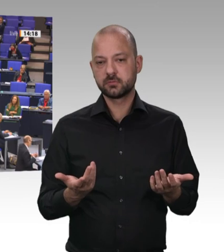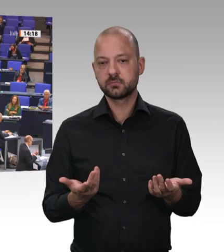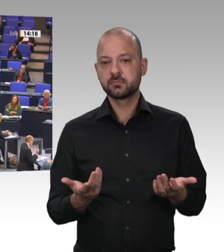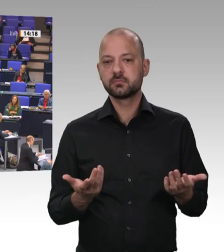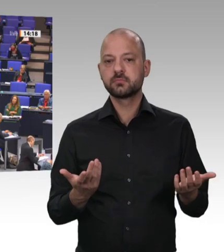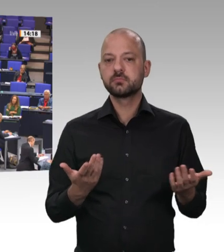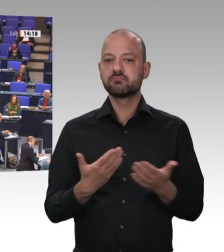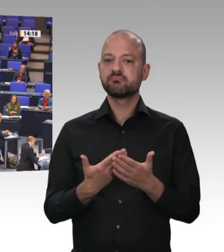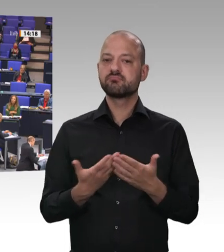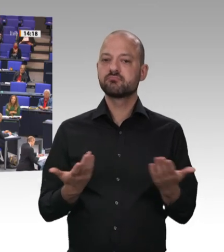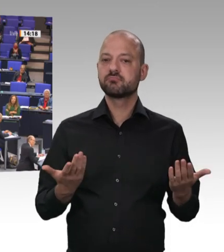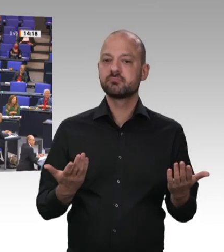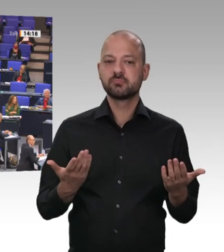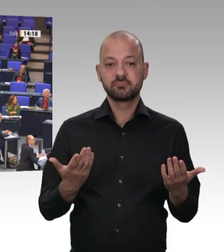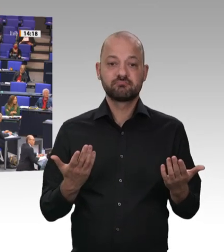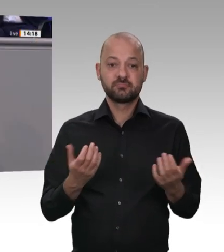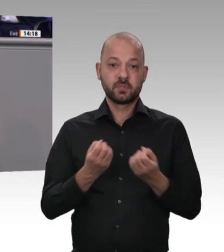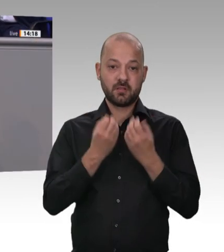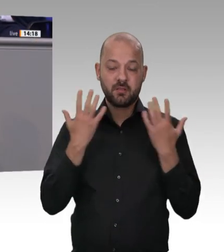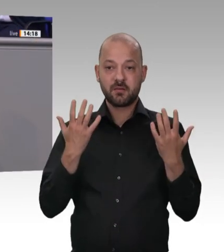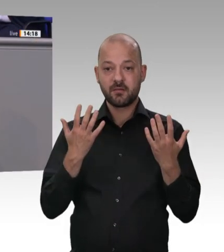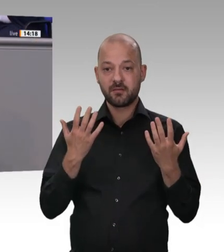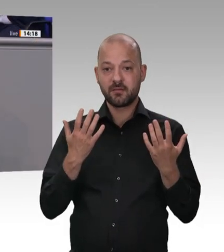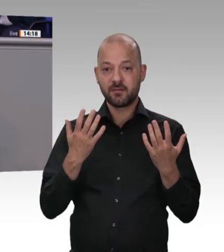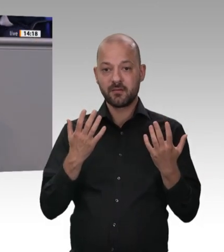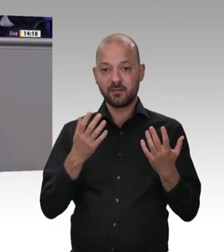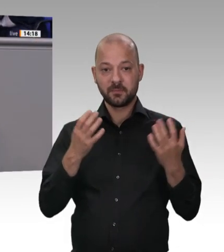nicht 2013. Es muss jetzt gehandelt werden. Das müssen wir gemeinsam machen. Lieber